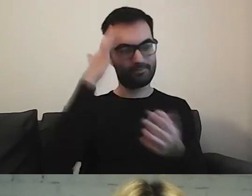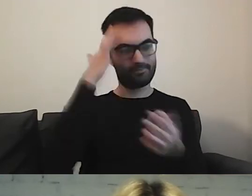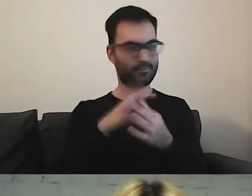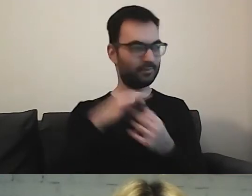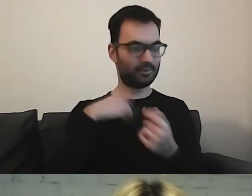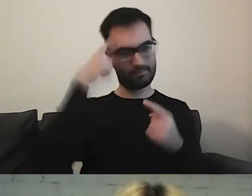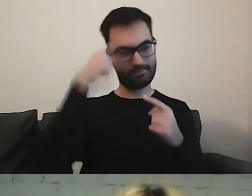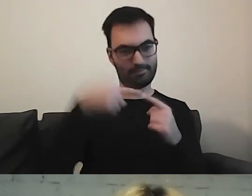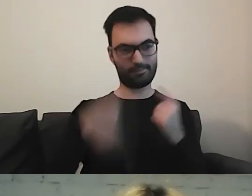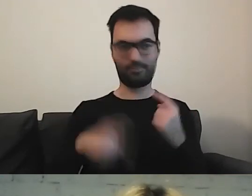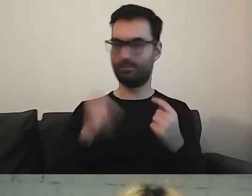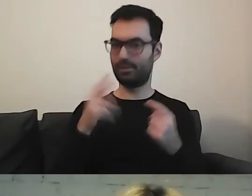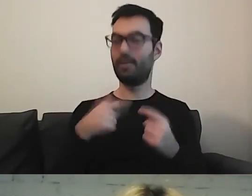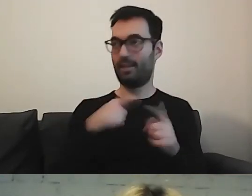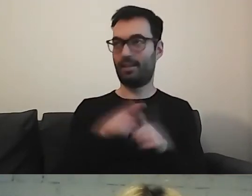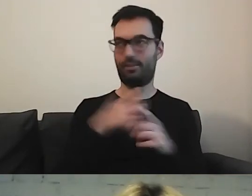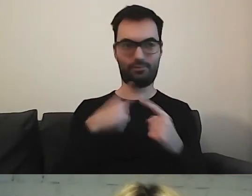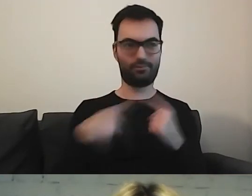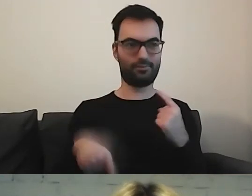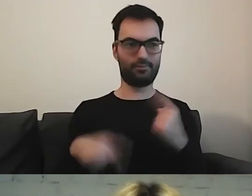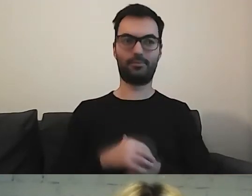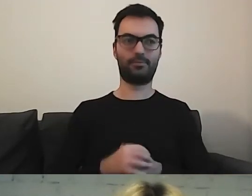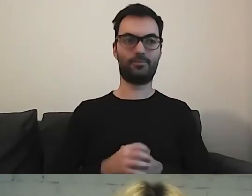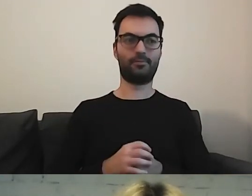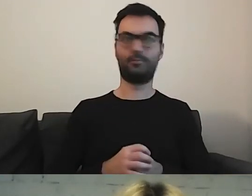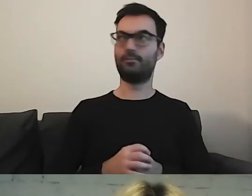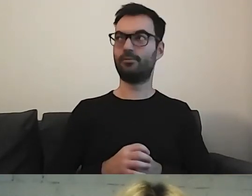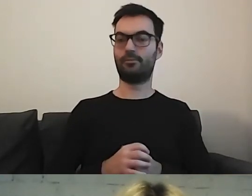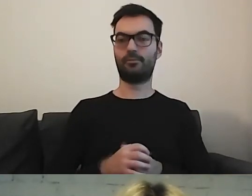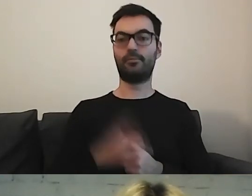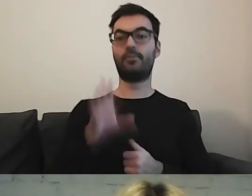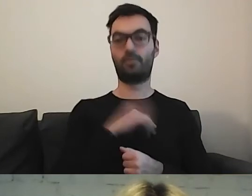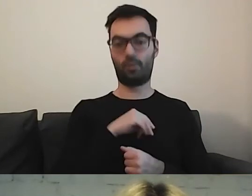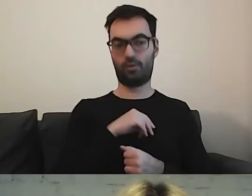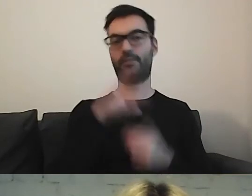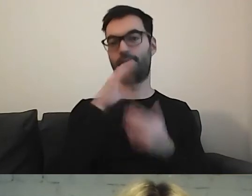No tak. W moim też. Można skorzystać z wyszukiwarki.